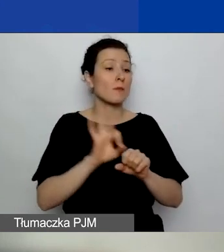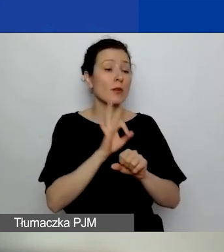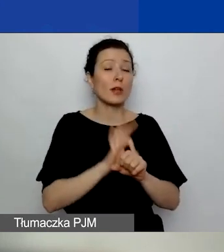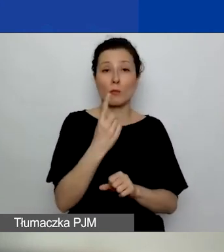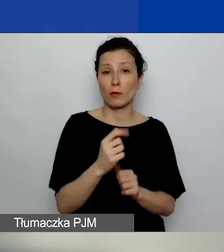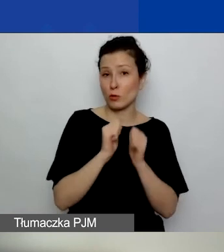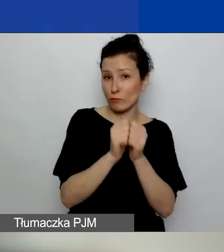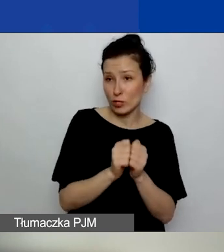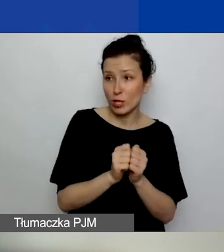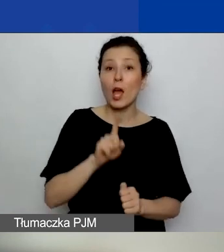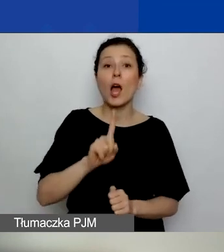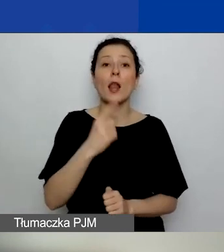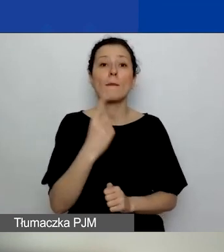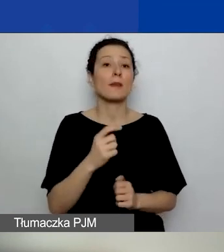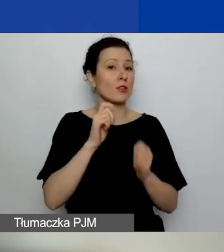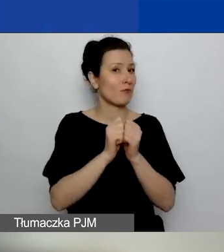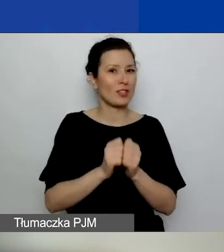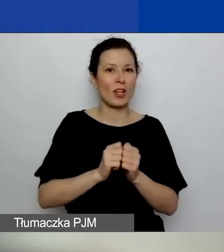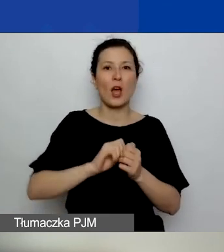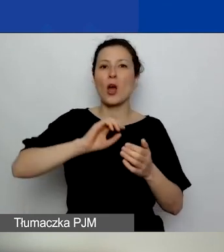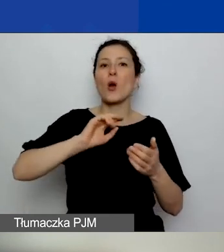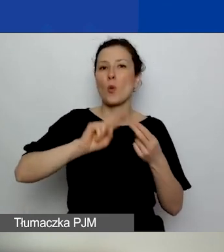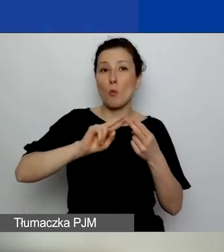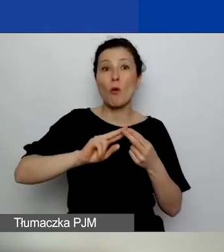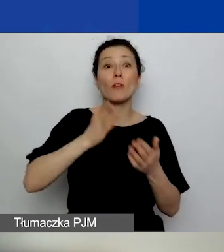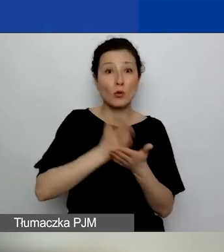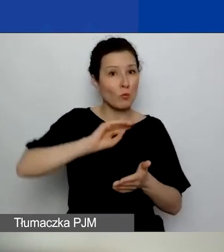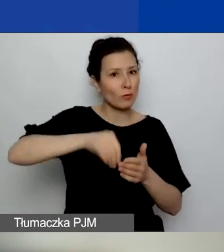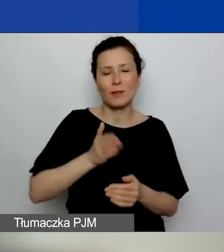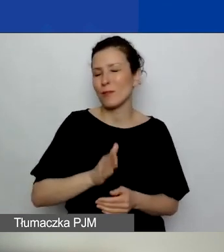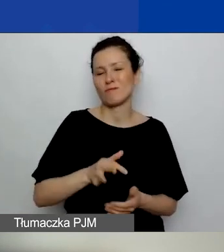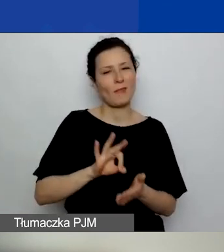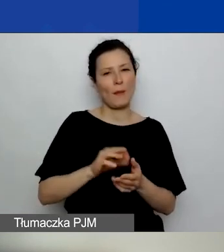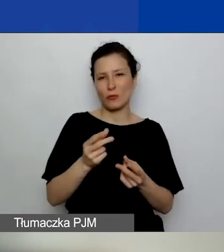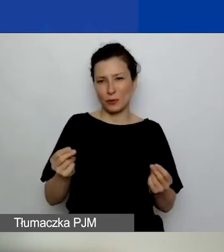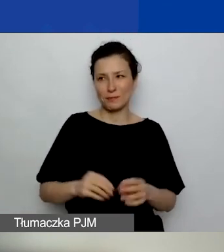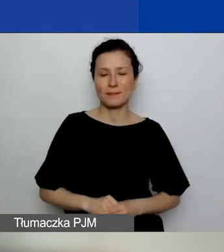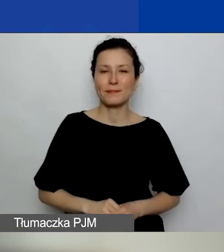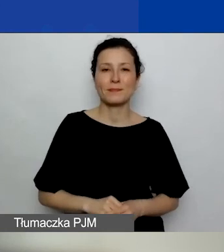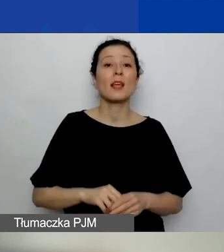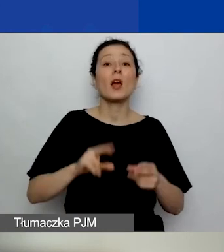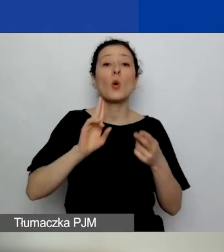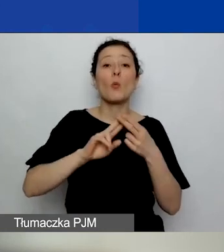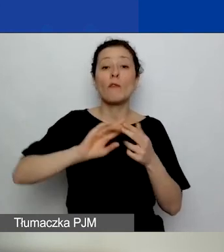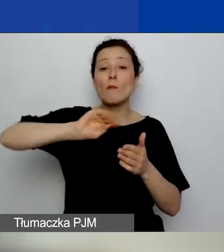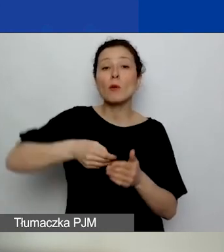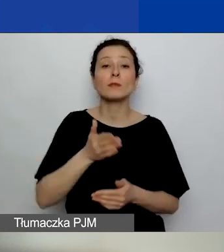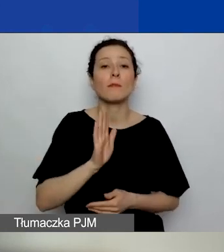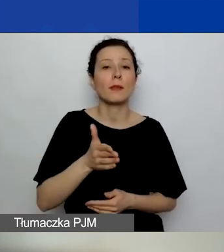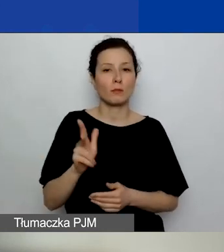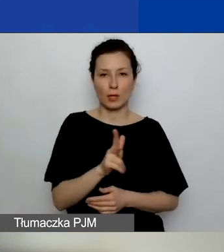ale 1 września umowy na pewno nie będą jeszcze podpisane. Umowy będą podpisywane